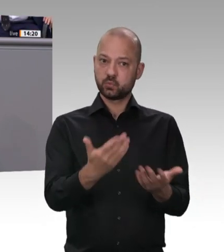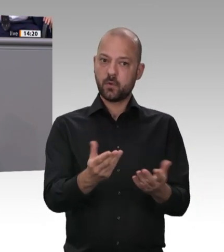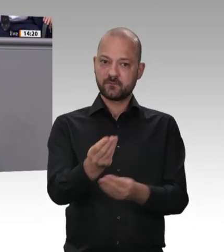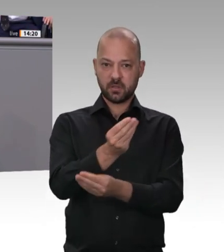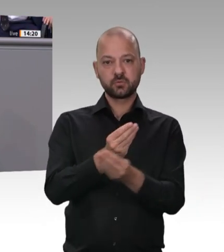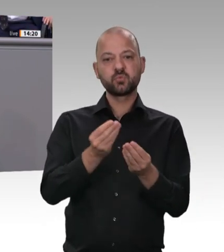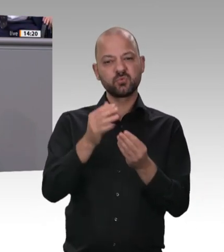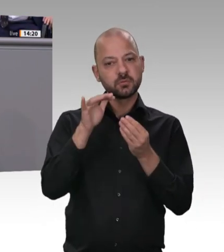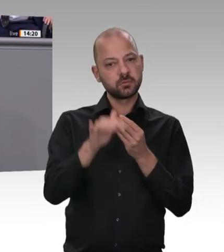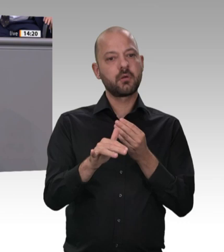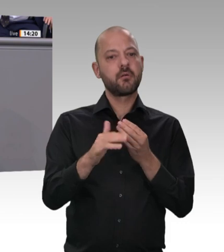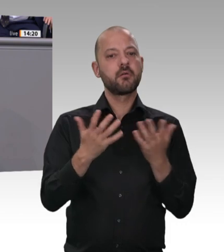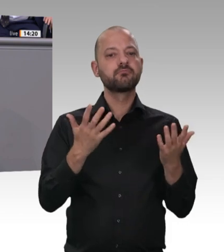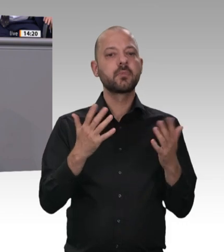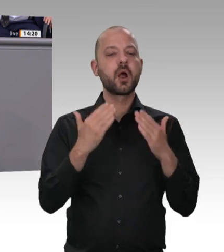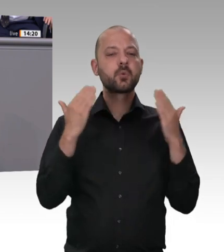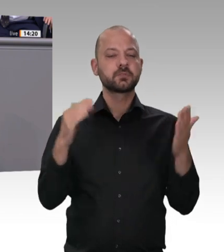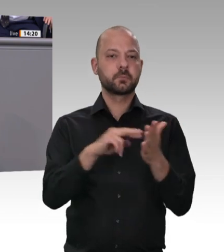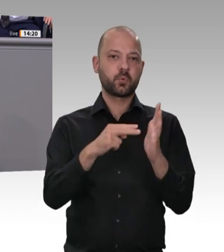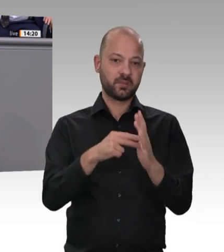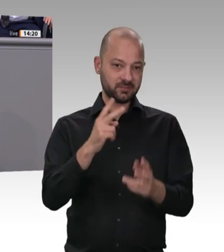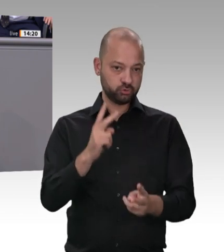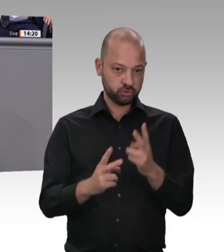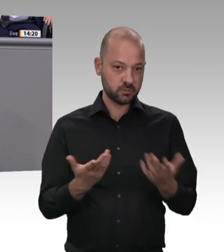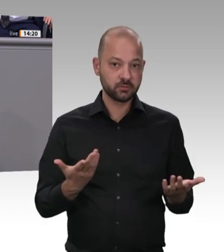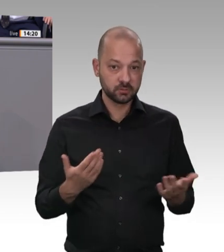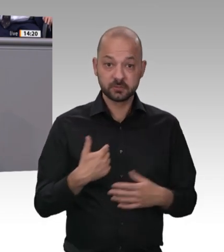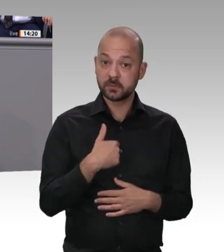Auto von Bukarest nach Berlin gefahren. Das ist dort ein großes innenpolitisches